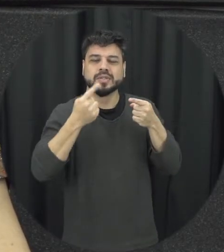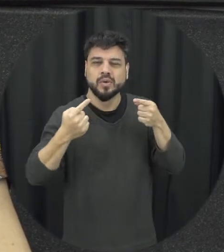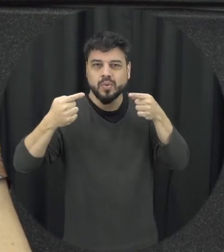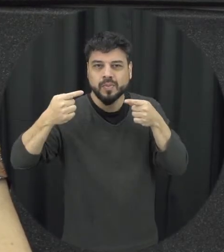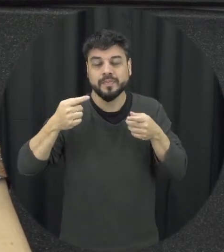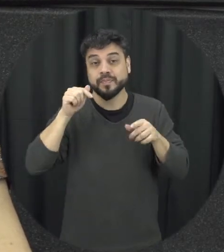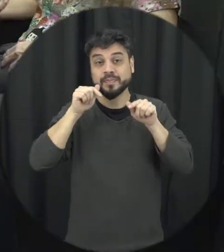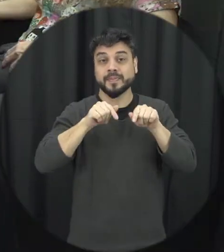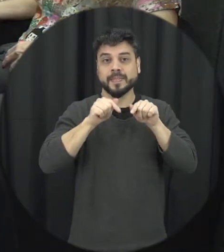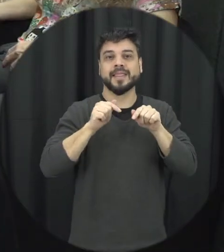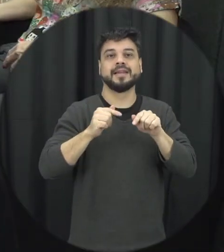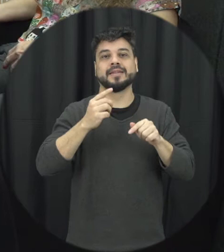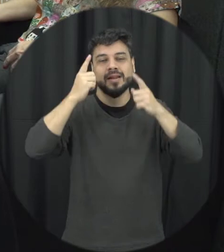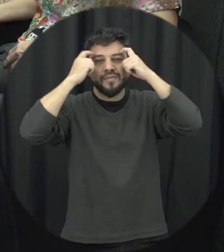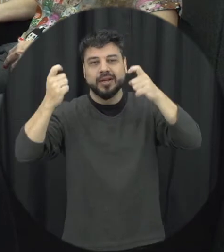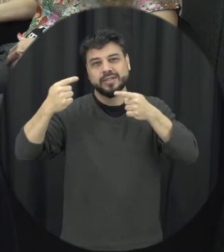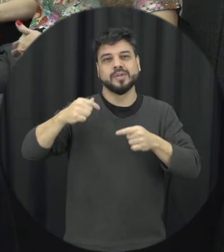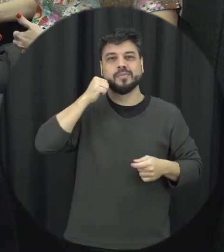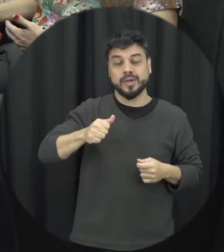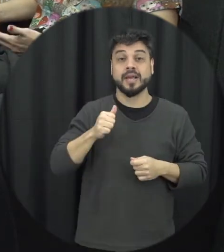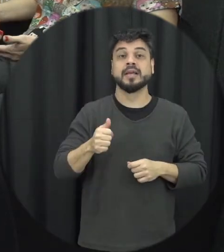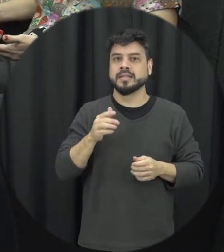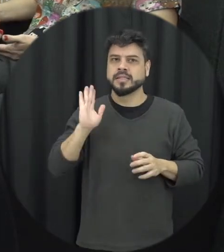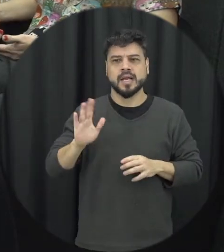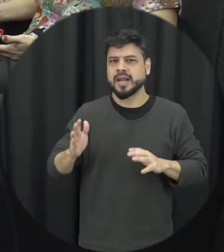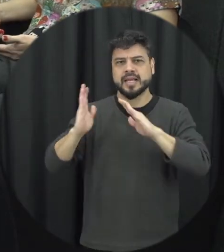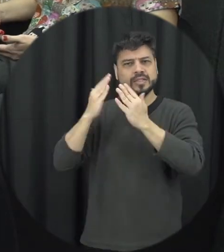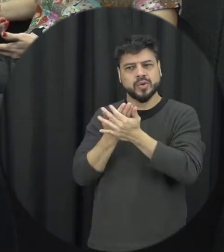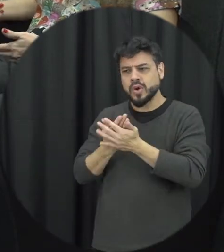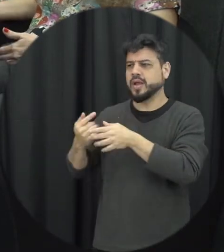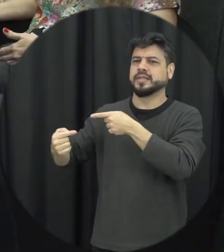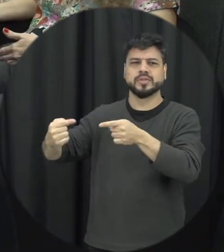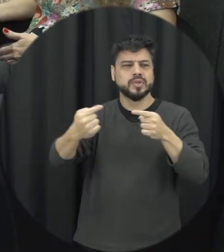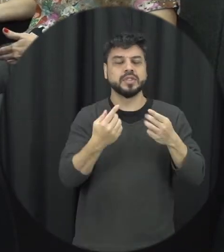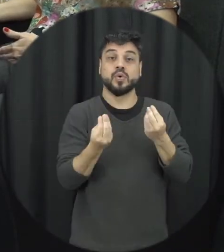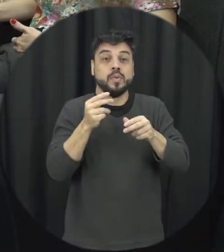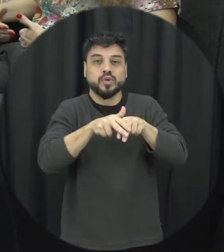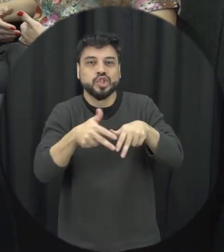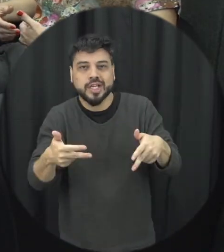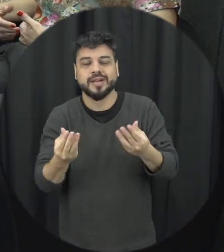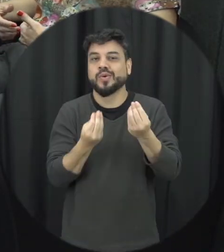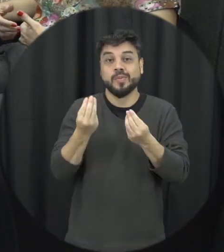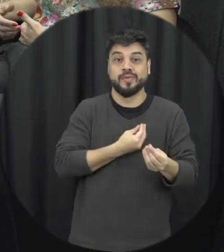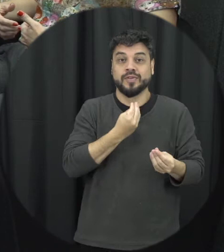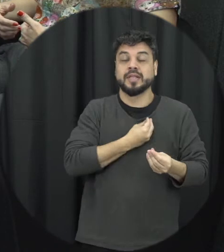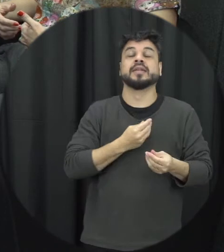dentro da escola que a gente possa trazer à tona essa importância de intervir a gente aprender